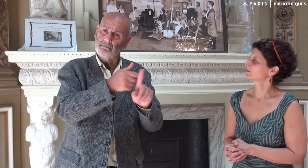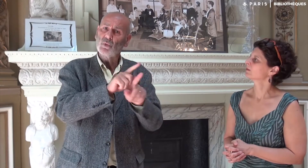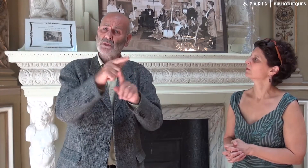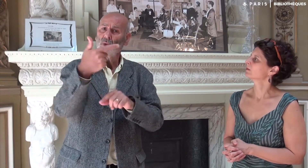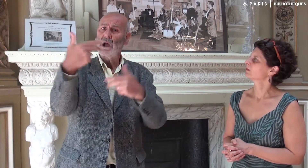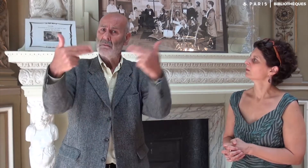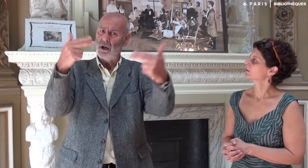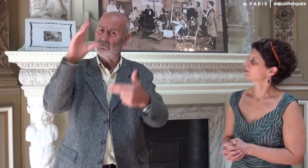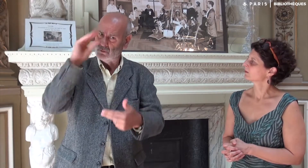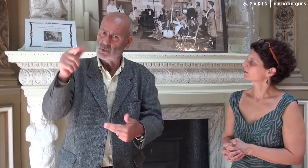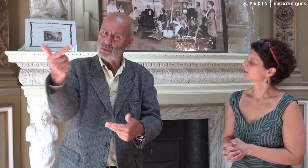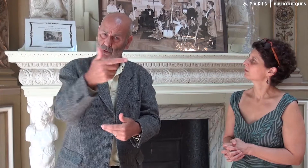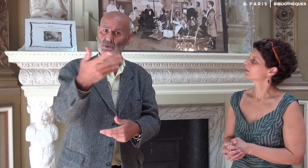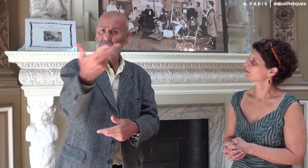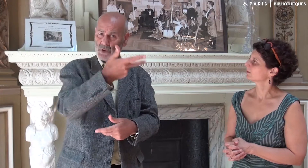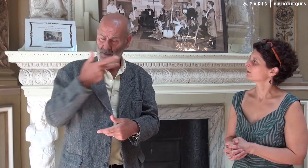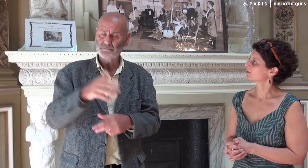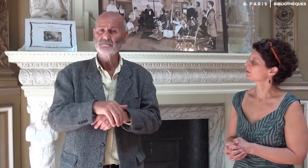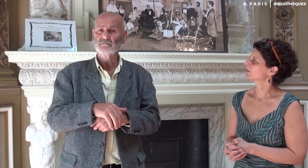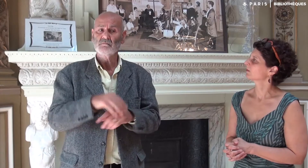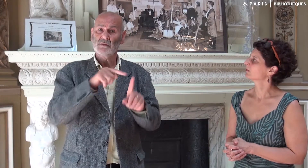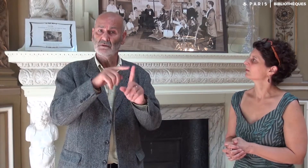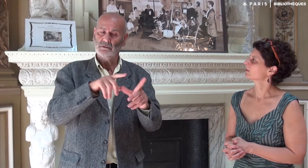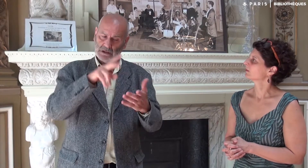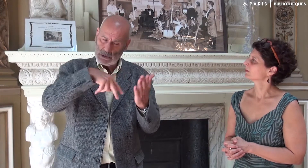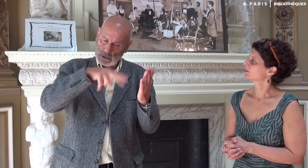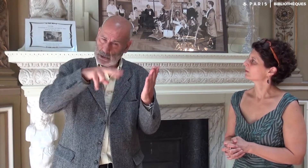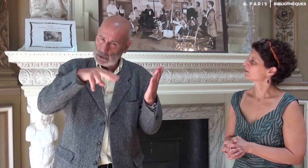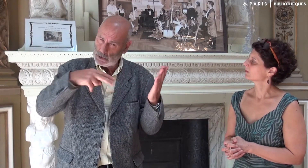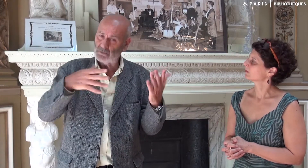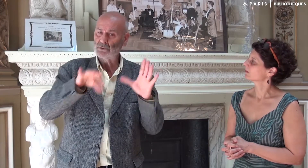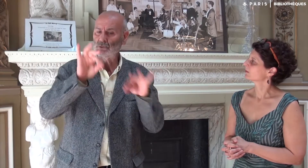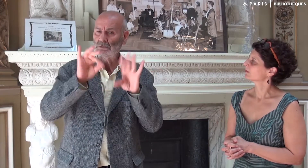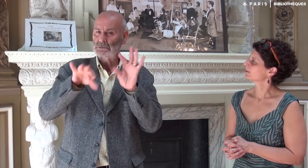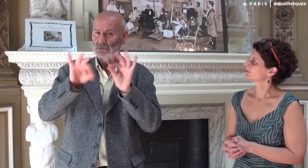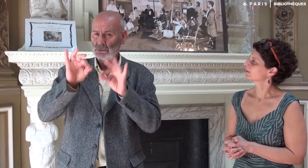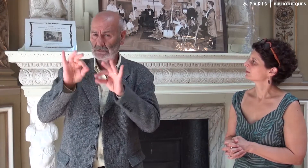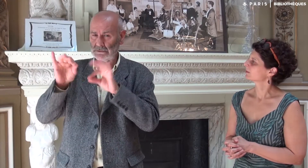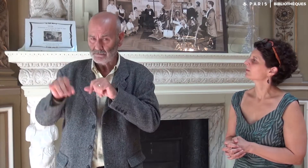et deux caméramans professionnels également sourds. La journaliste a lu mon roman et a sélectionné quelques passages.